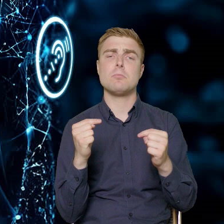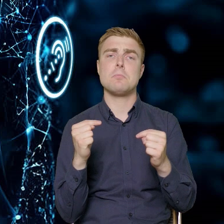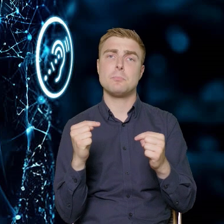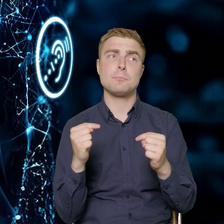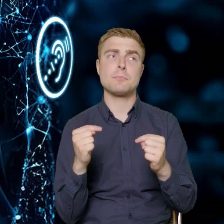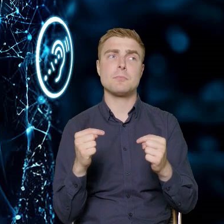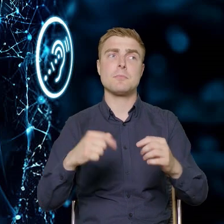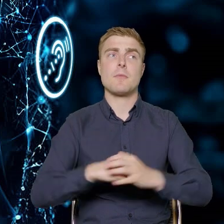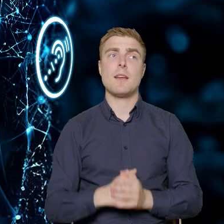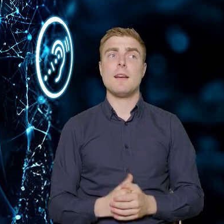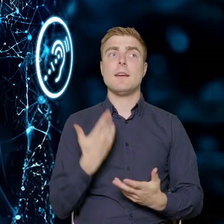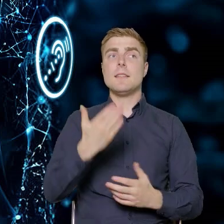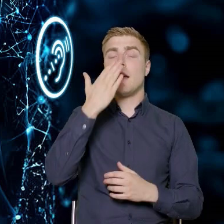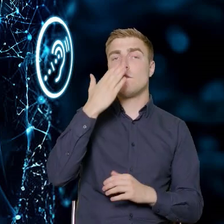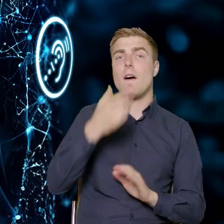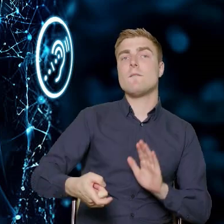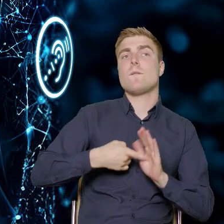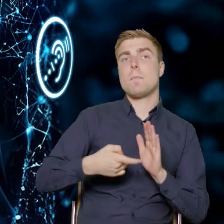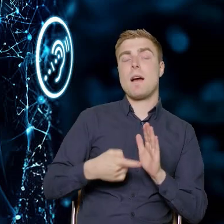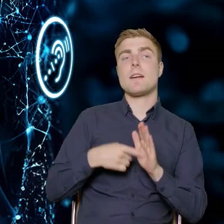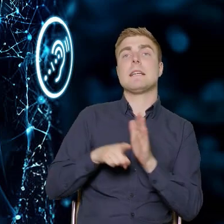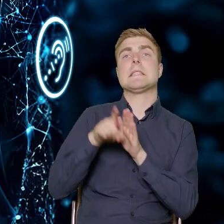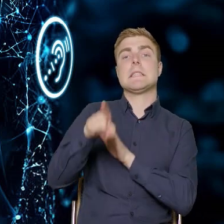jakie powinny być wymagania stawiane trenerom trenerkom,